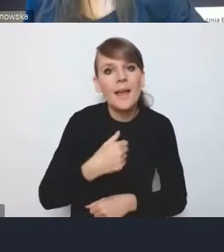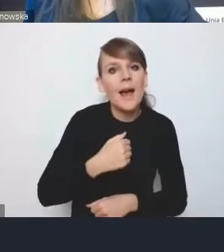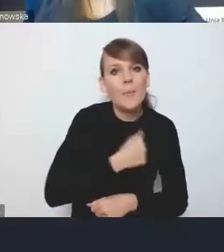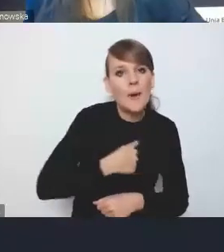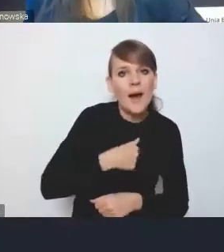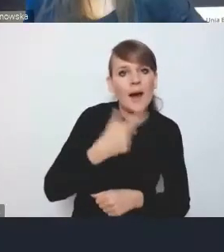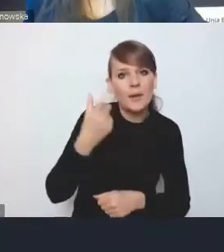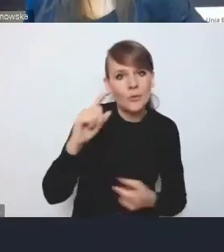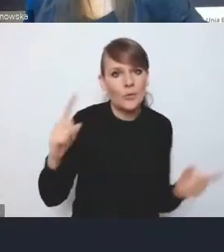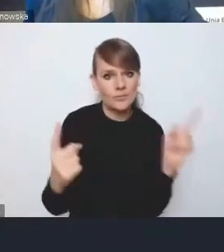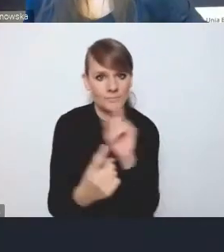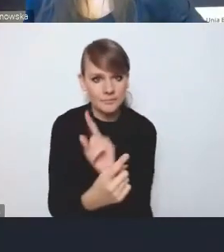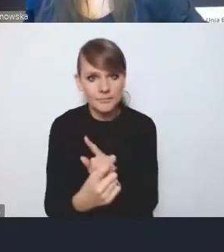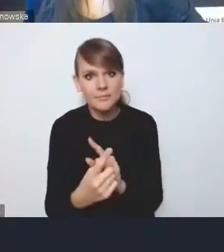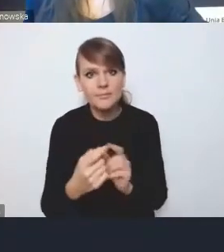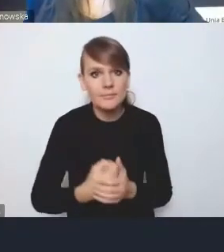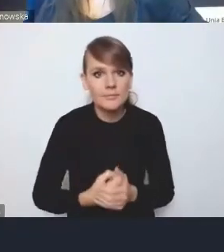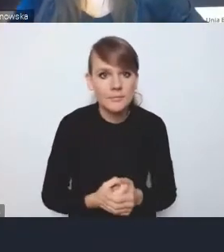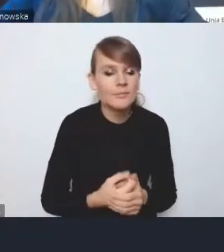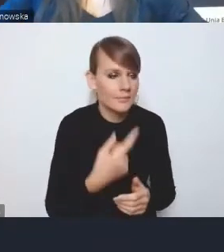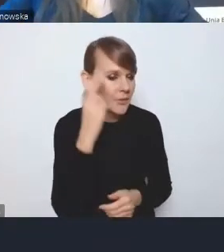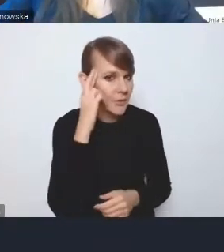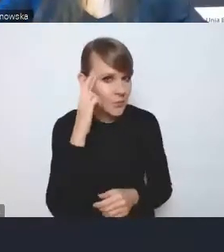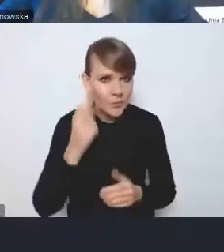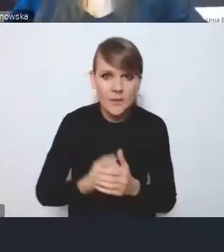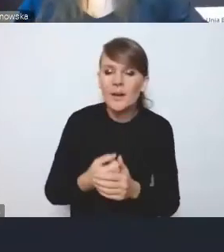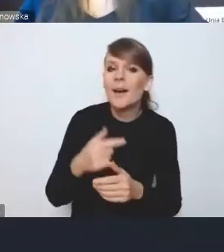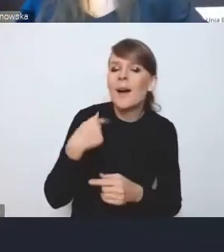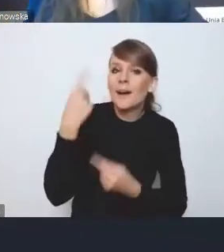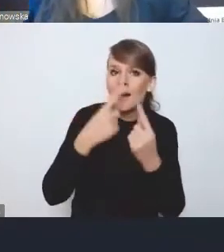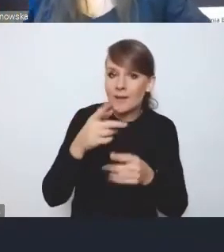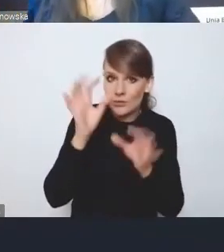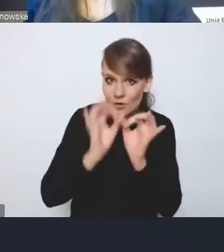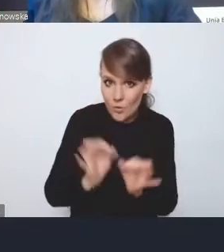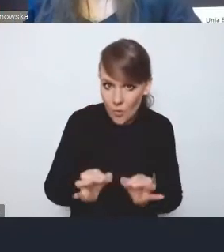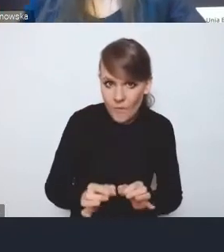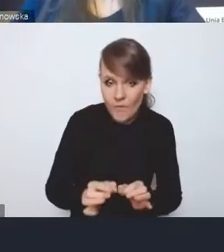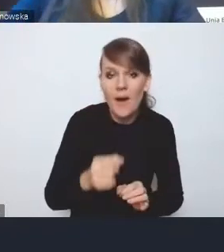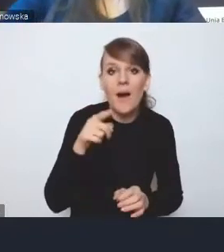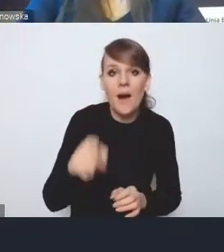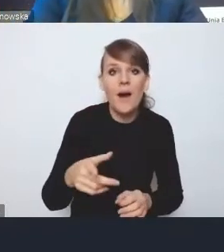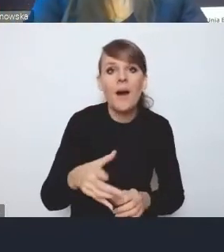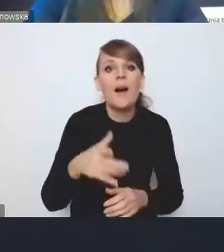to znaczy, na ile te dość szczegółowe elementy będą wykonalne na poziomie dużego MOF-u na przykład.